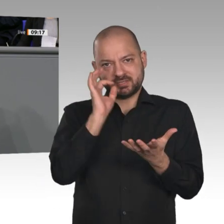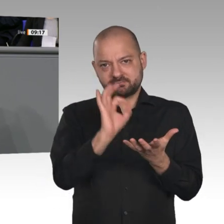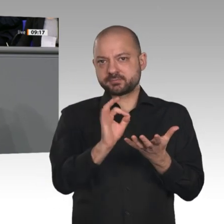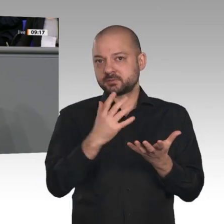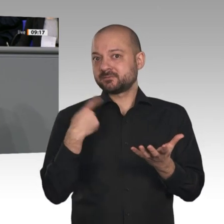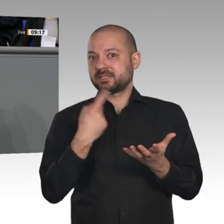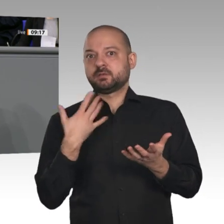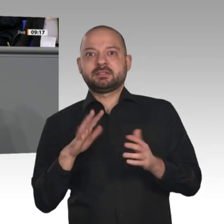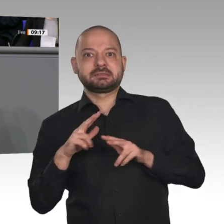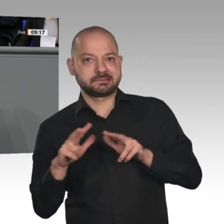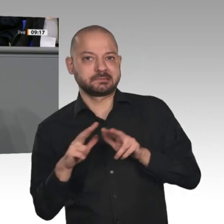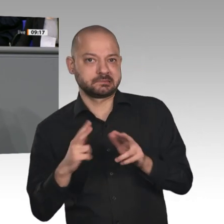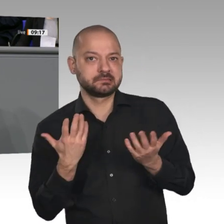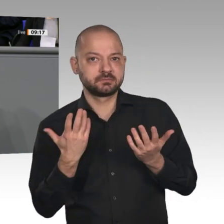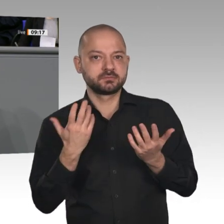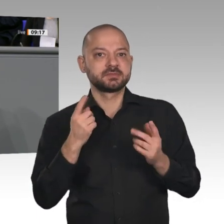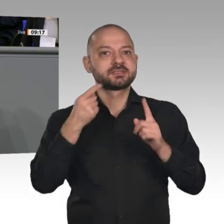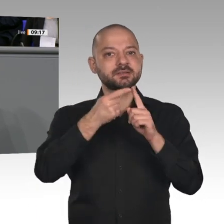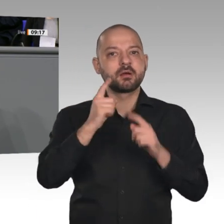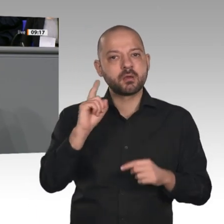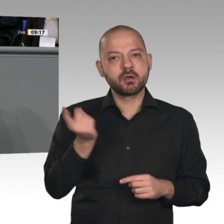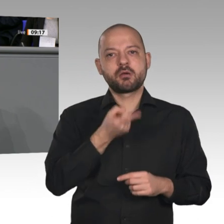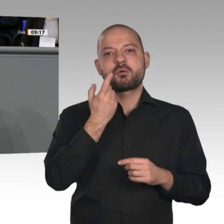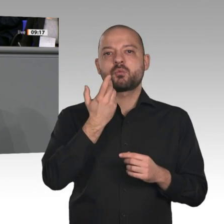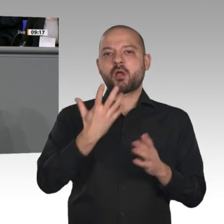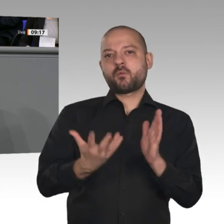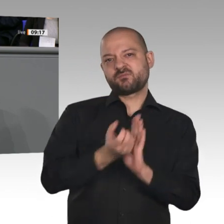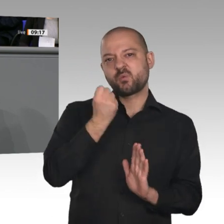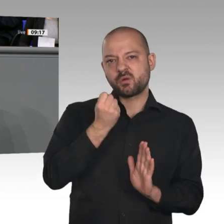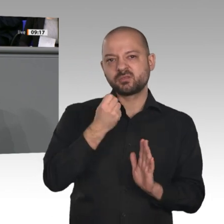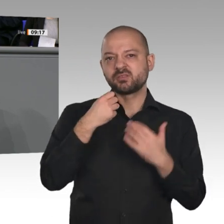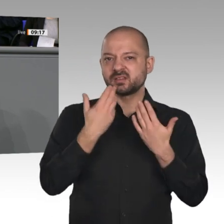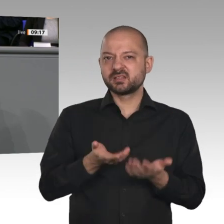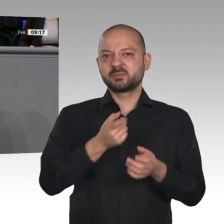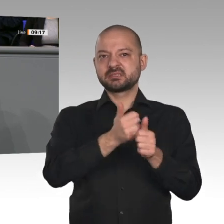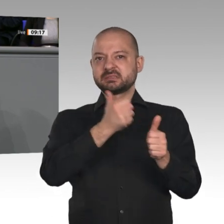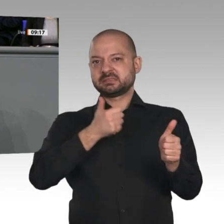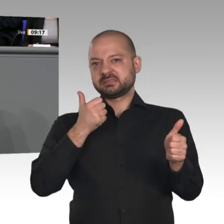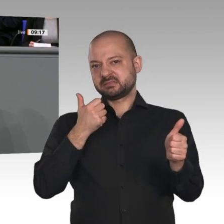Wandel gestalten können, wenn wir den Mut dazu haben. Bertha Benz, die Frau des Erfinders